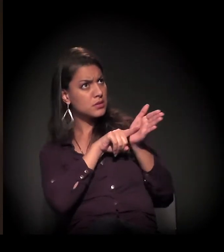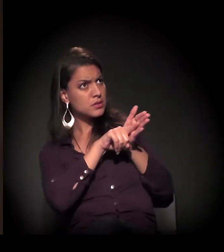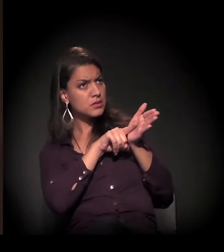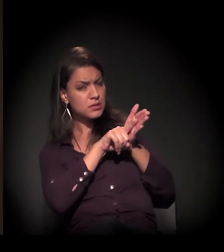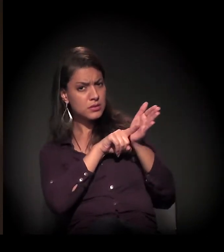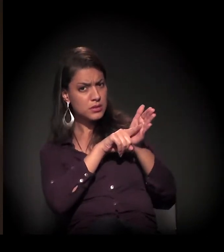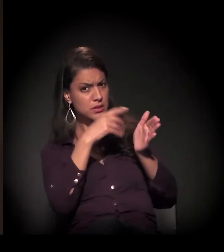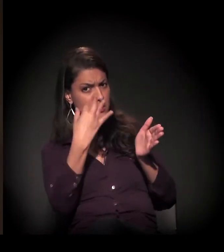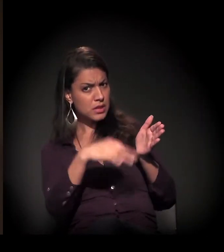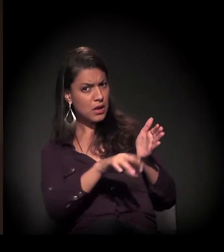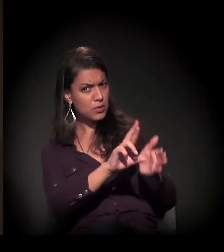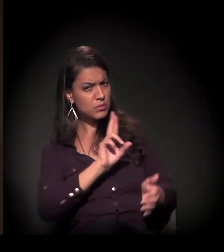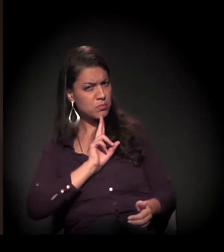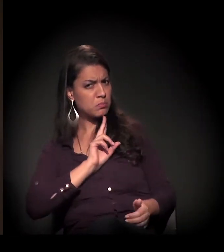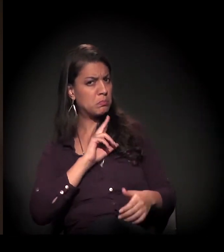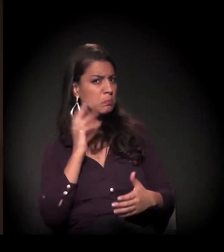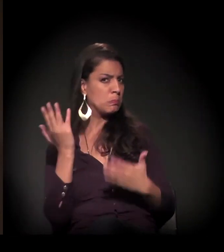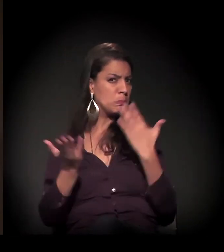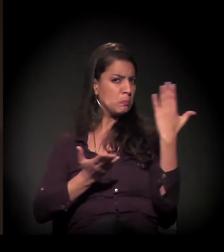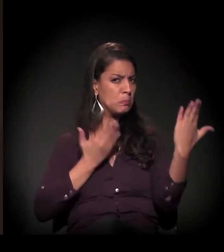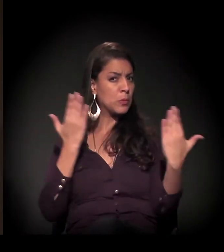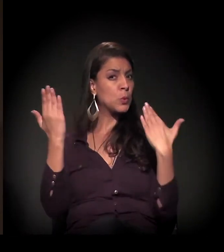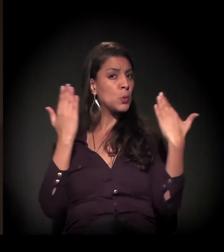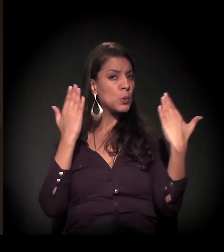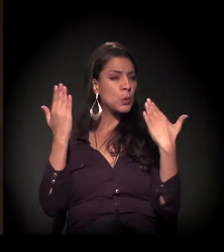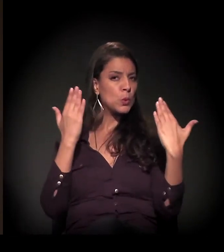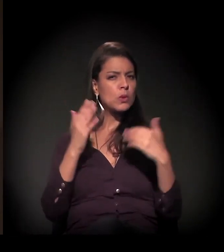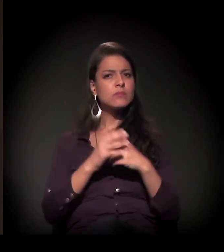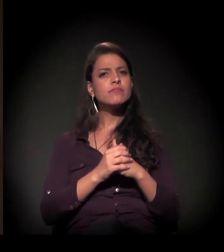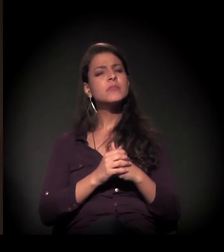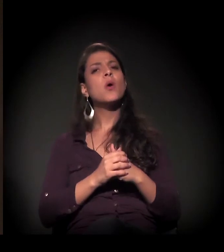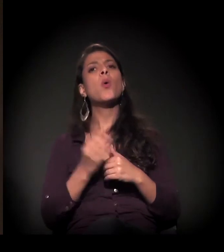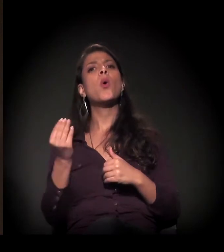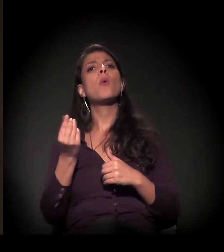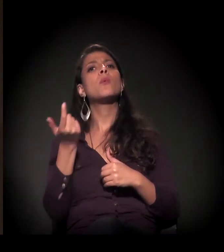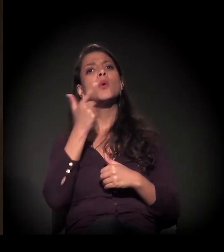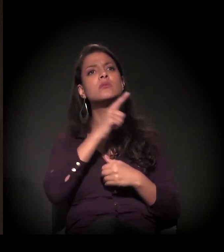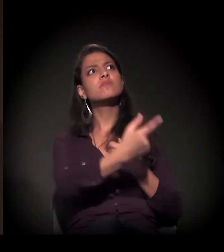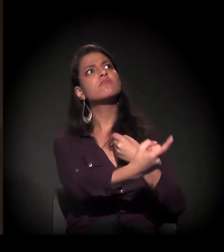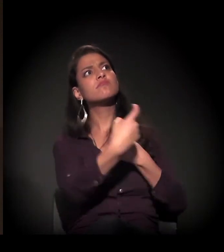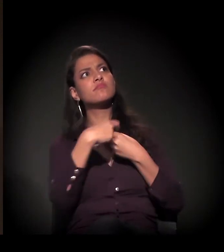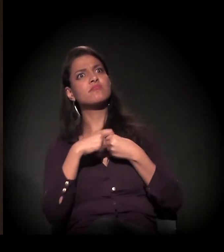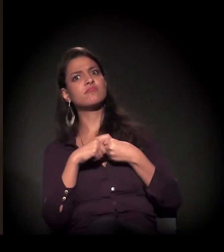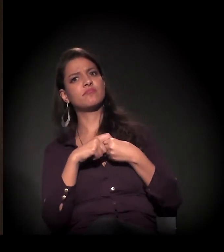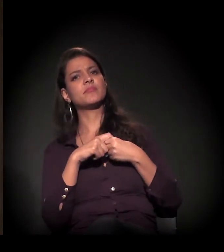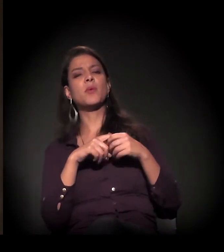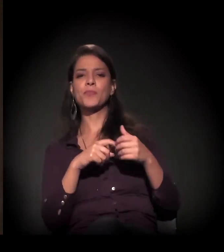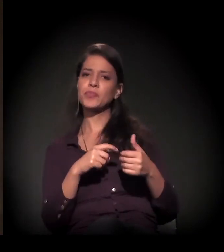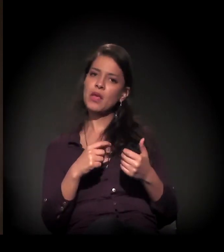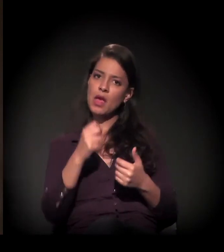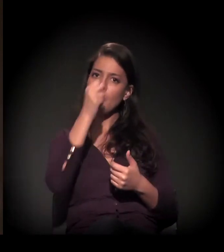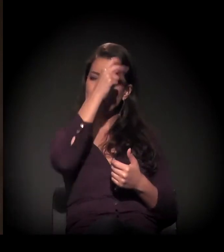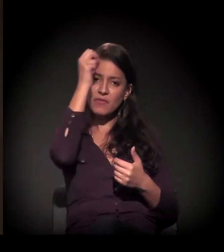É impossível uma desapropriação nesse valor. O depósito foi feito.